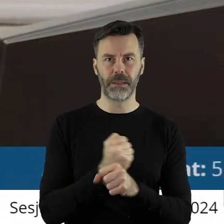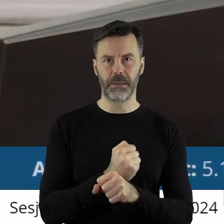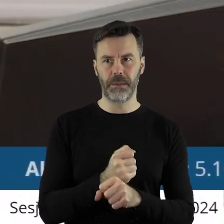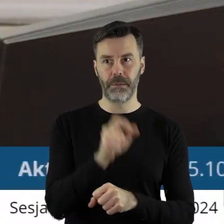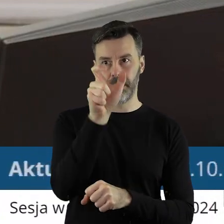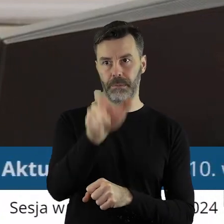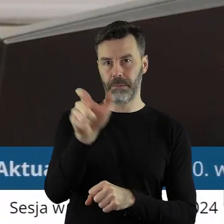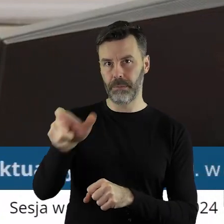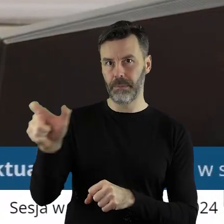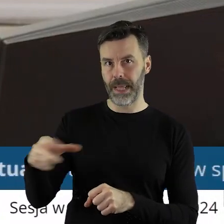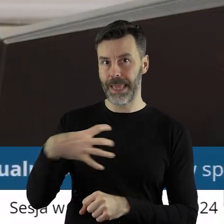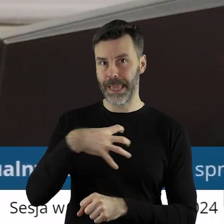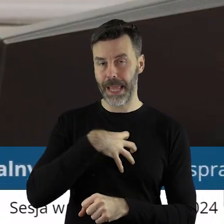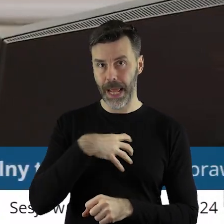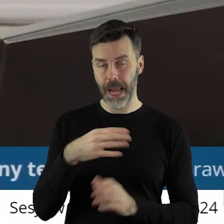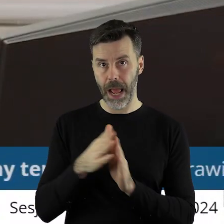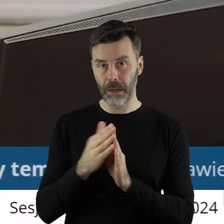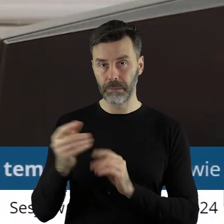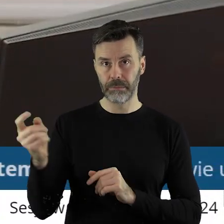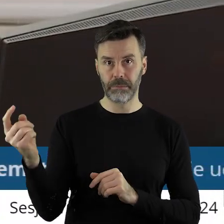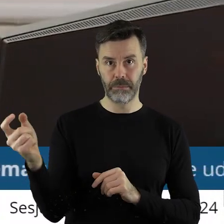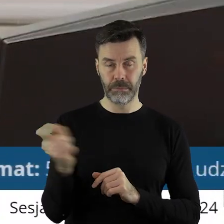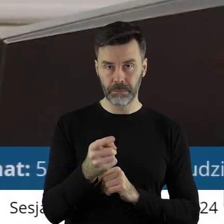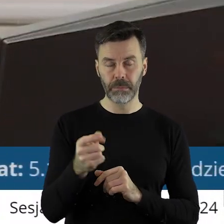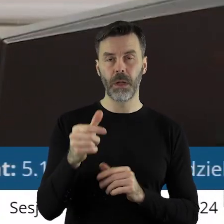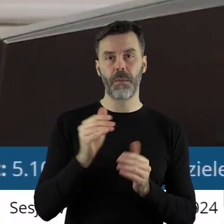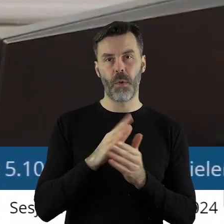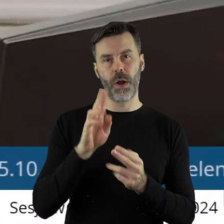który jest przez państwa radnych poproszony na sesji o taką informację,